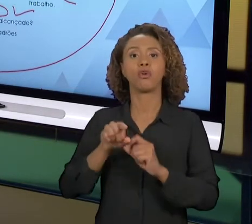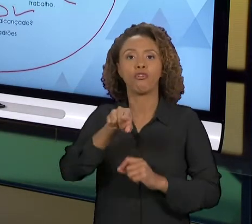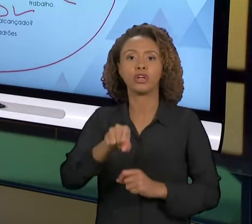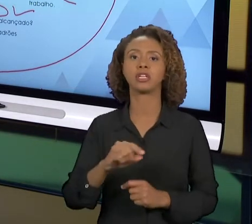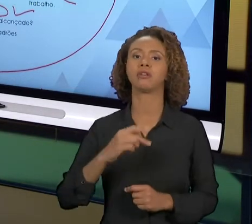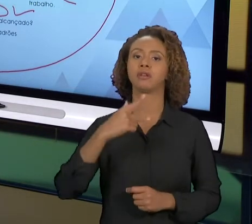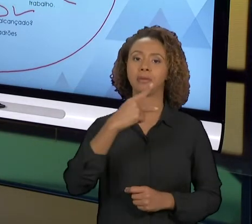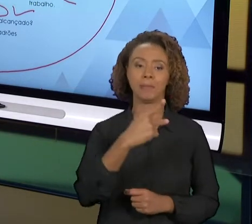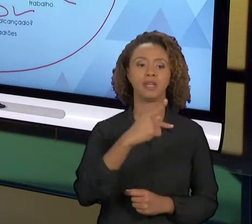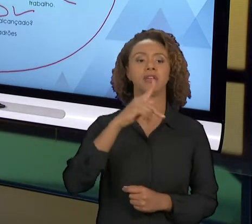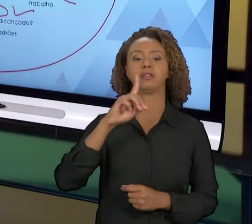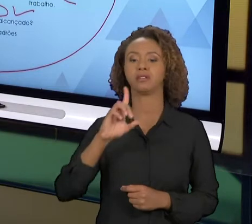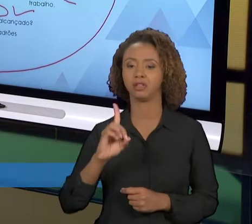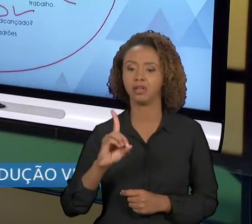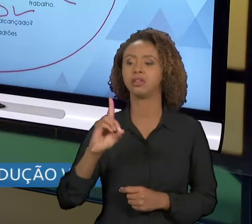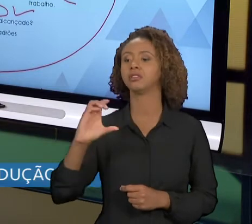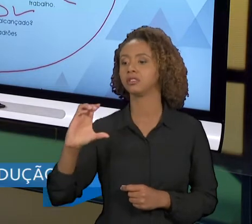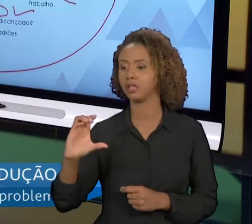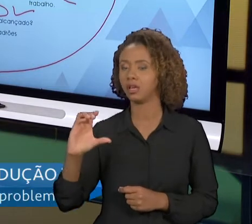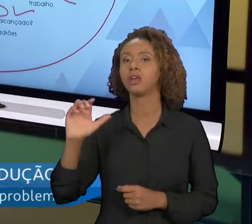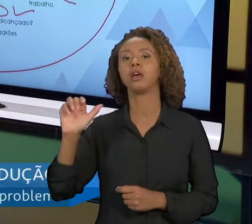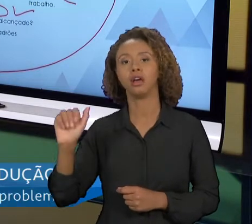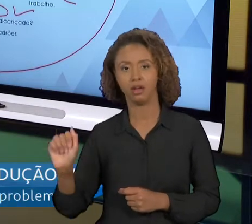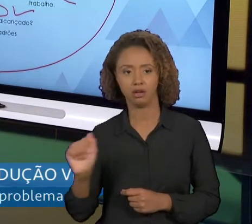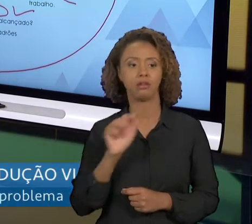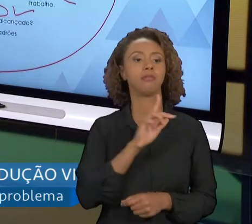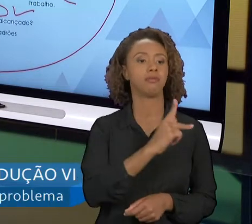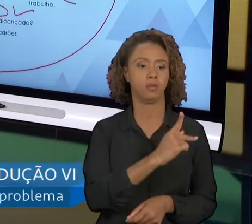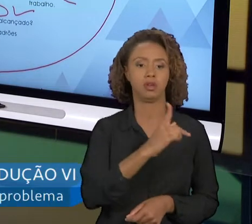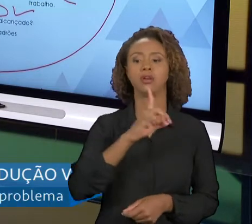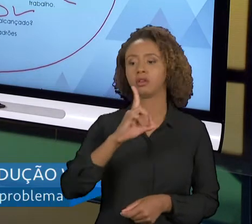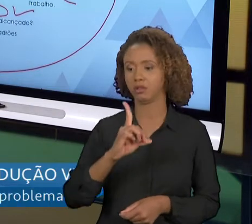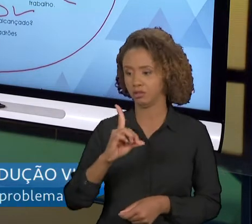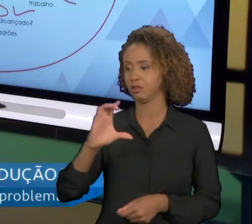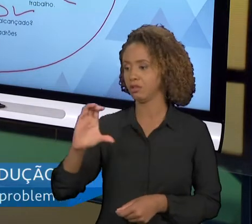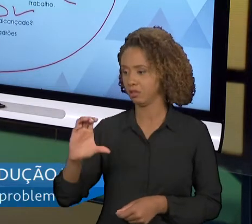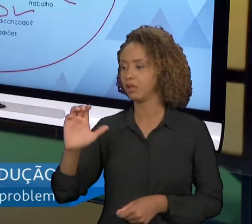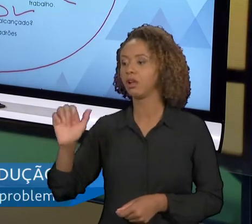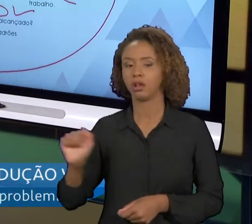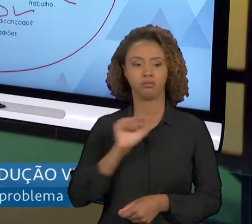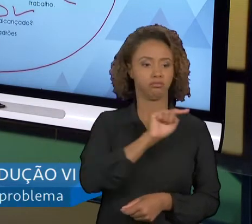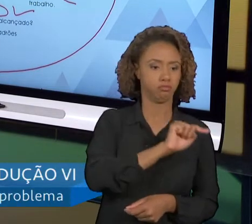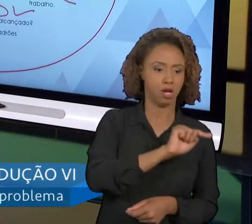VOCÊ ESTÁ BUSCANDO A MELHORIA. E SE FOR BEM FEITO, E OS TIMES TRABALHARAM DE MANEIRA CORRETA,